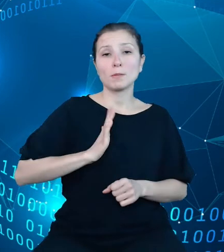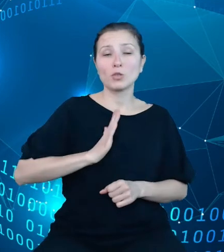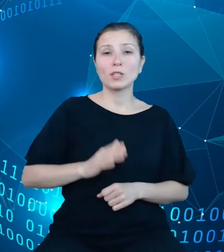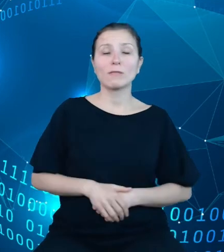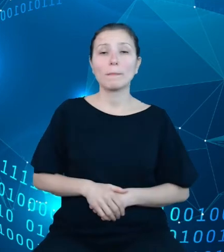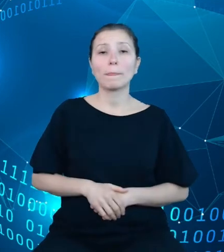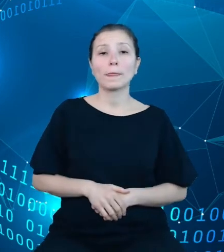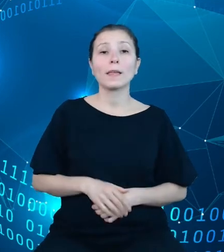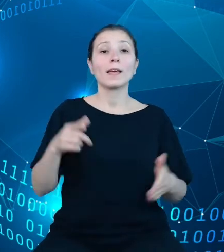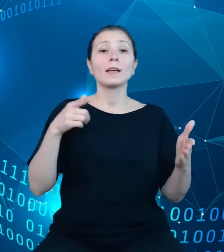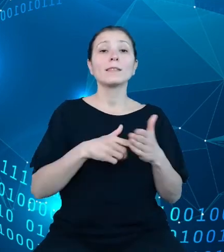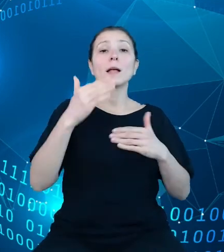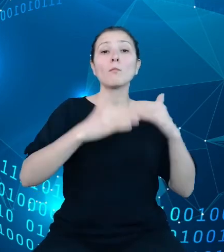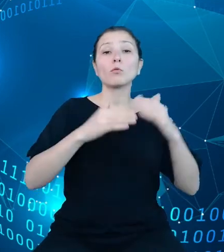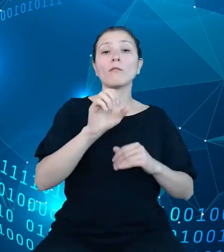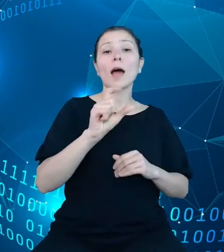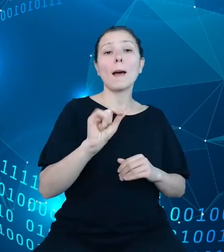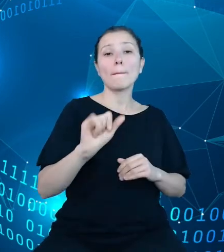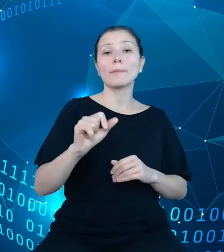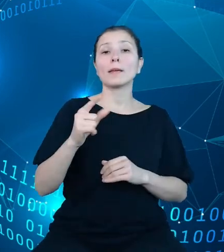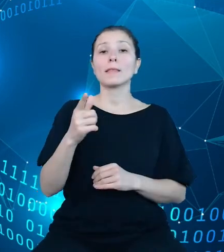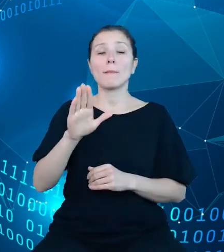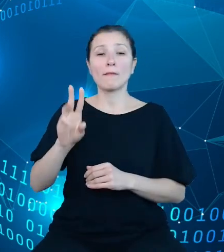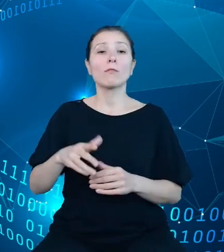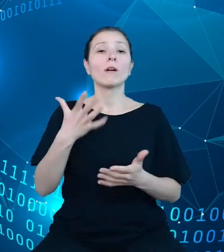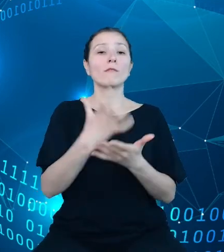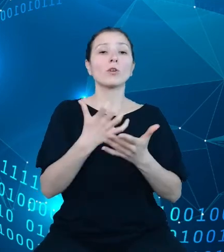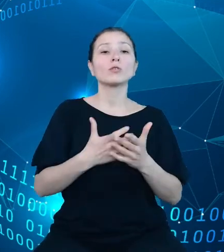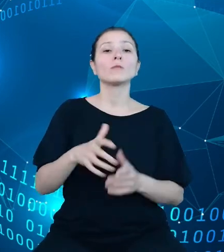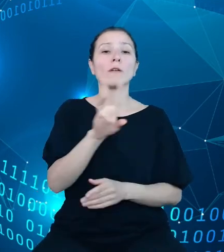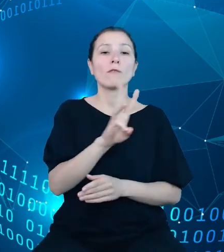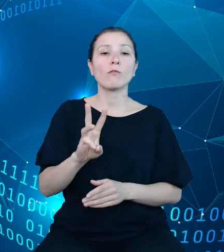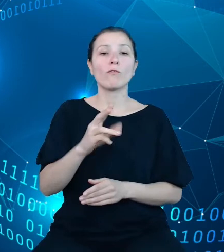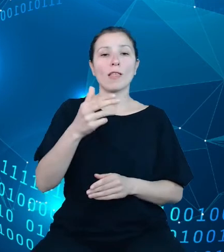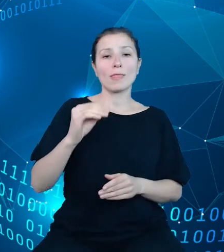wykorzystano platformę .NET Core. Nasze API oparte jest o standard REST,